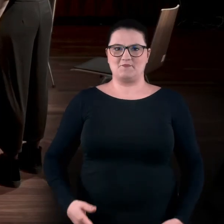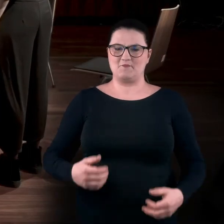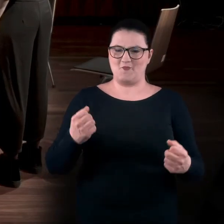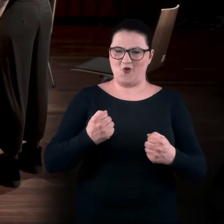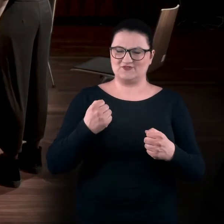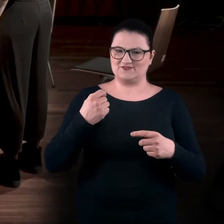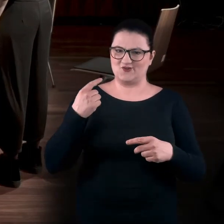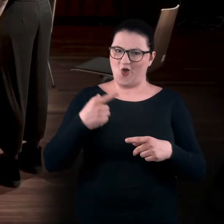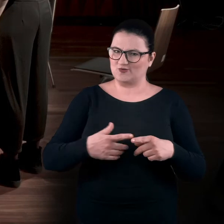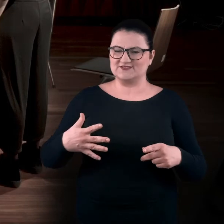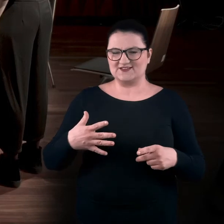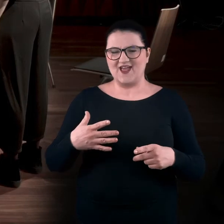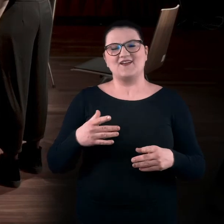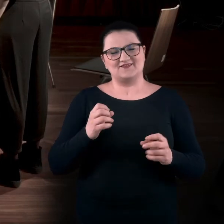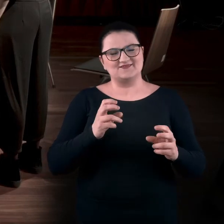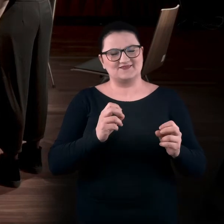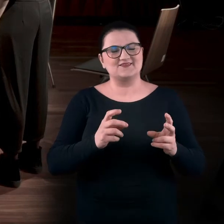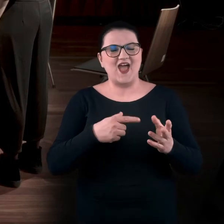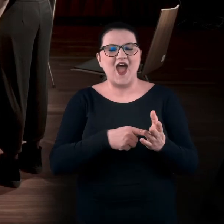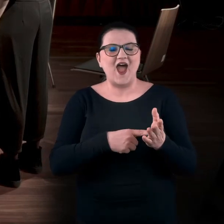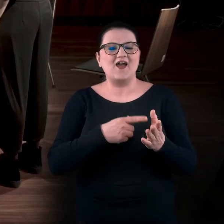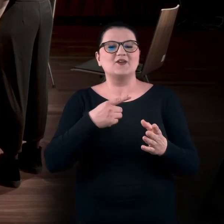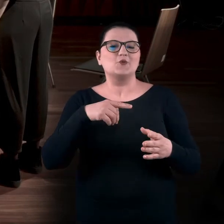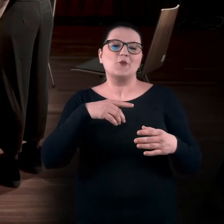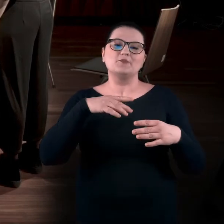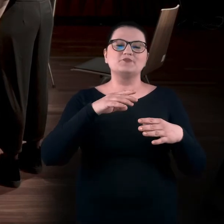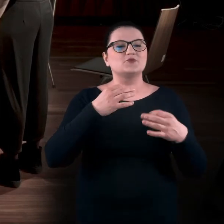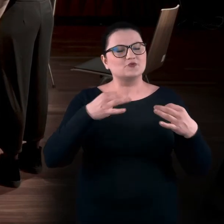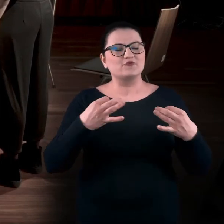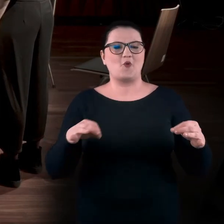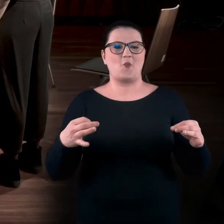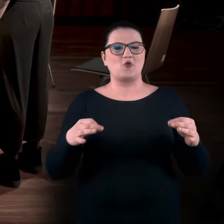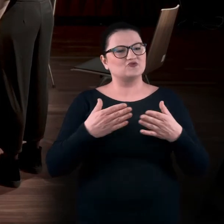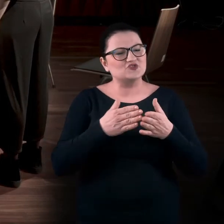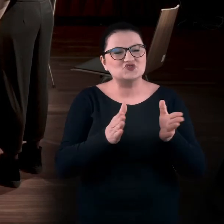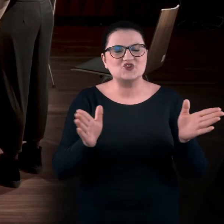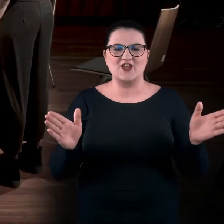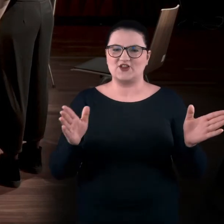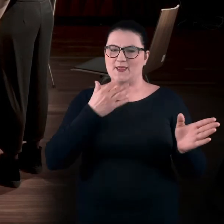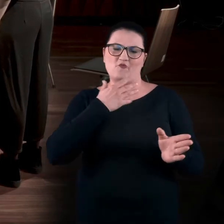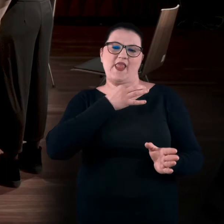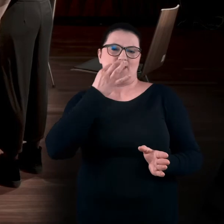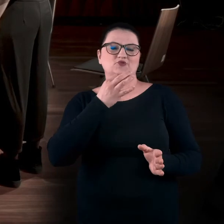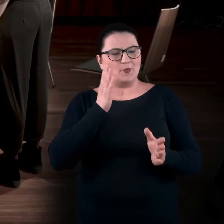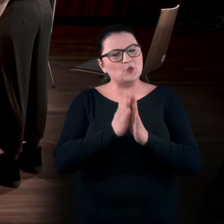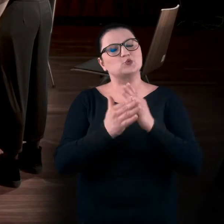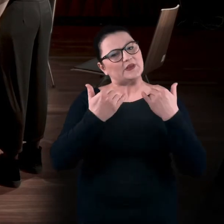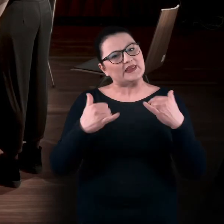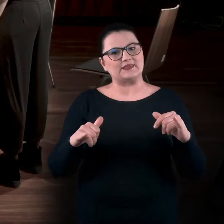A tutaj chodzi o to, żeby pozwolić sobie na odbiór sztuki trochę w szerszym polu. Nie mówię, że lepszym, ale po prostu innym.